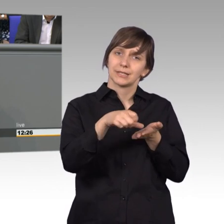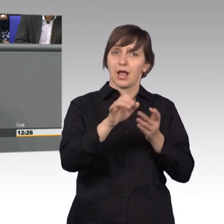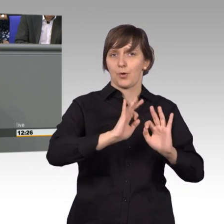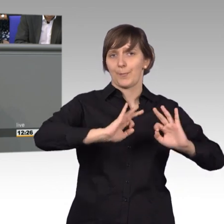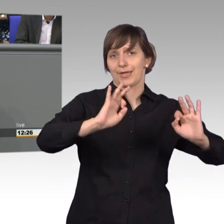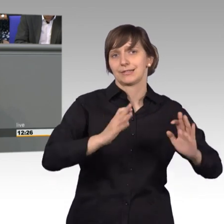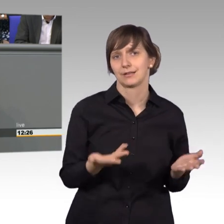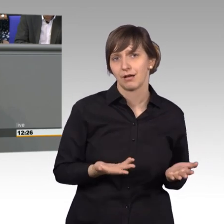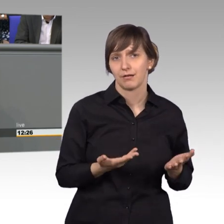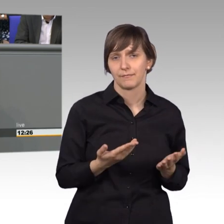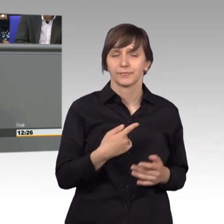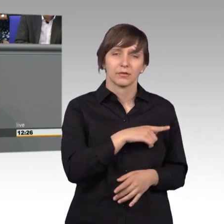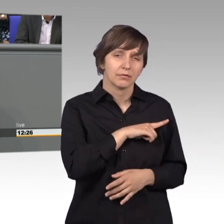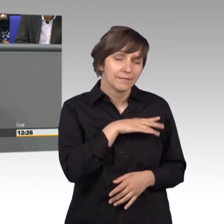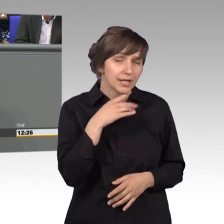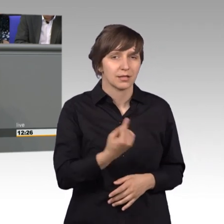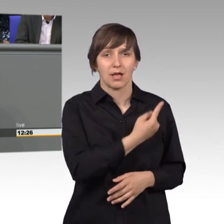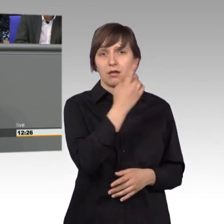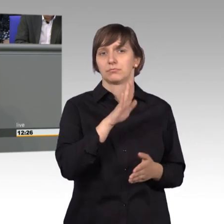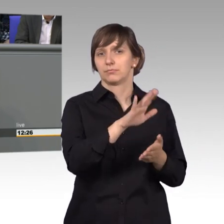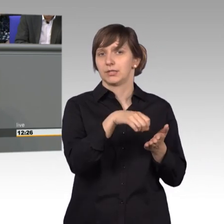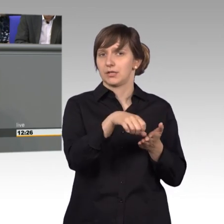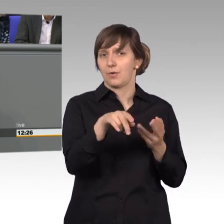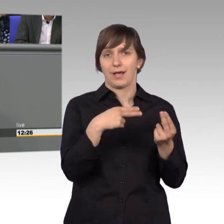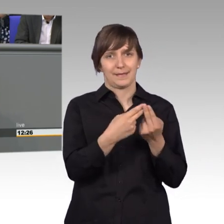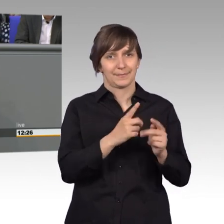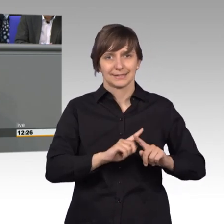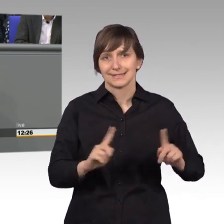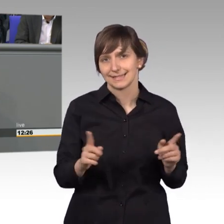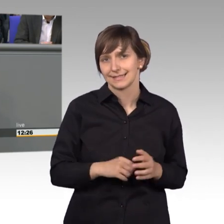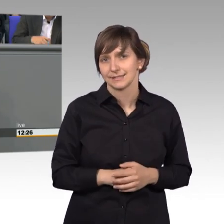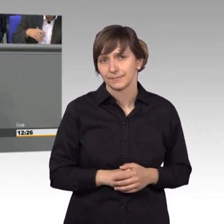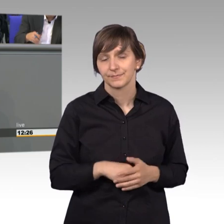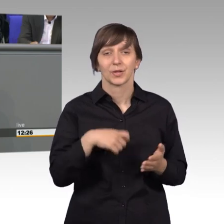nämlich jahrelang nicht angepasst worden und die Kosten sind gestiegen,